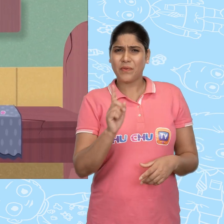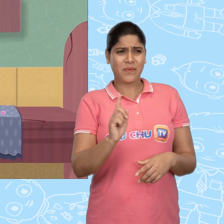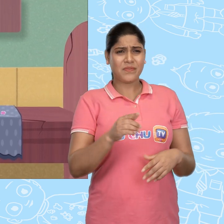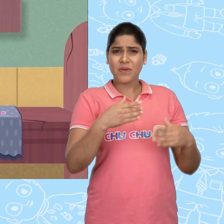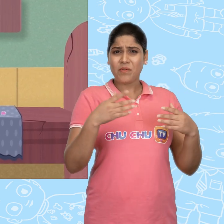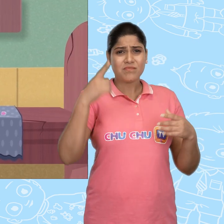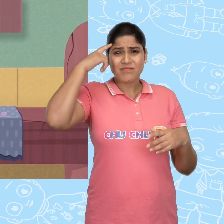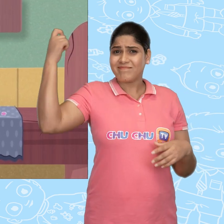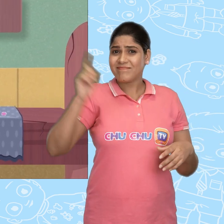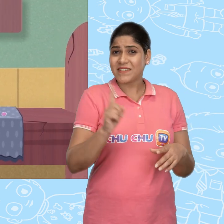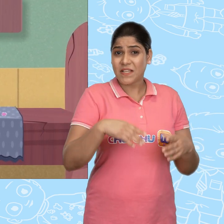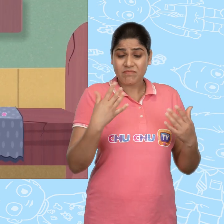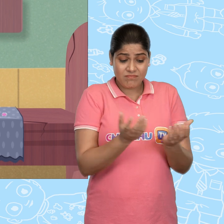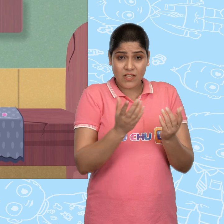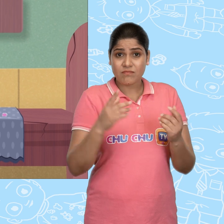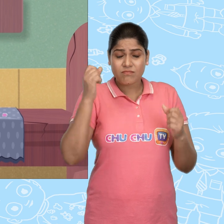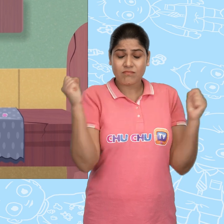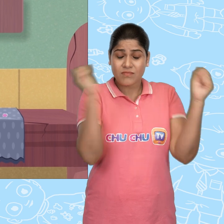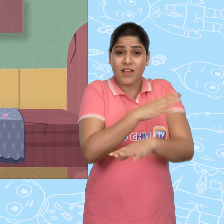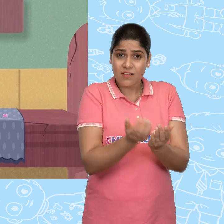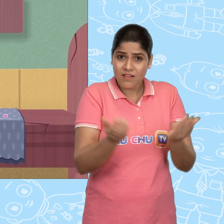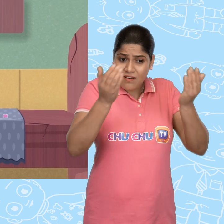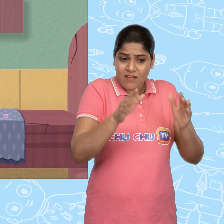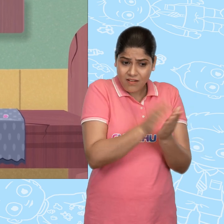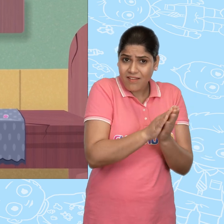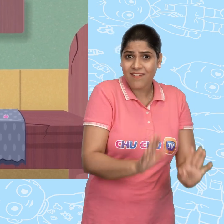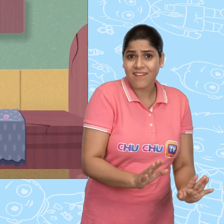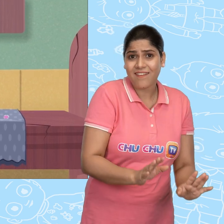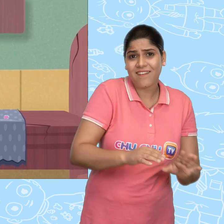नहीं वो सपना नहीं था! जादुई कटोरा यहीं पर है.